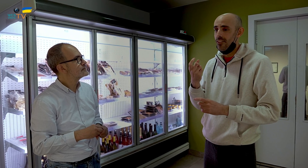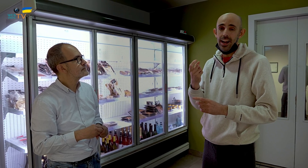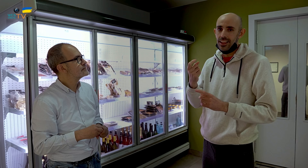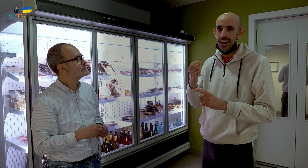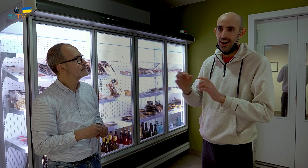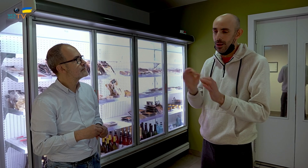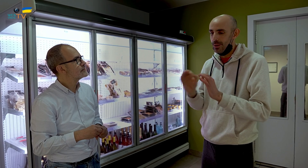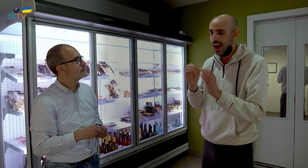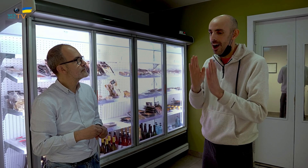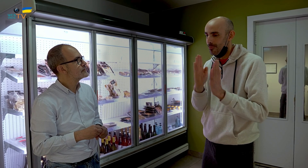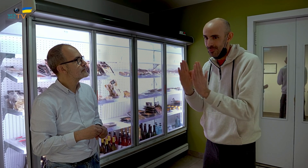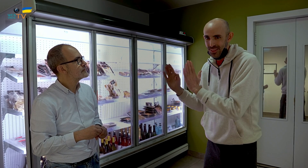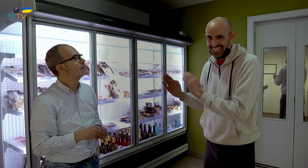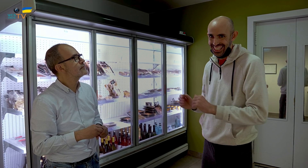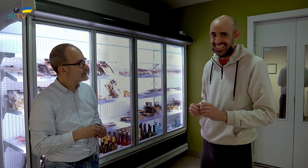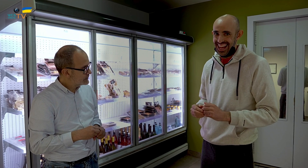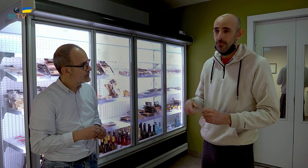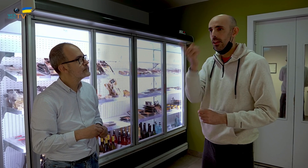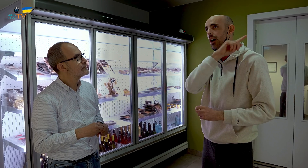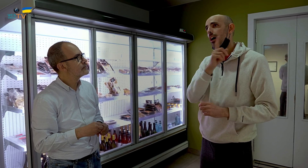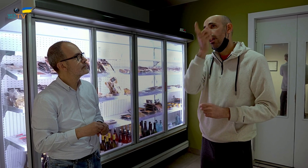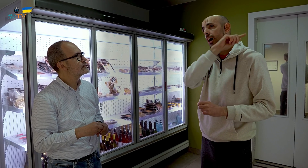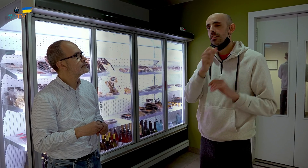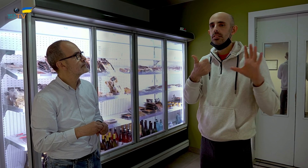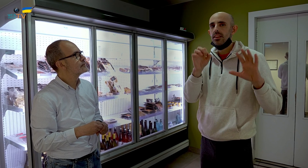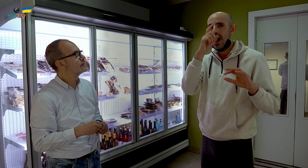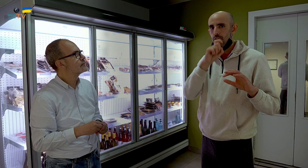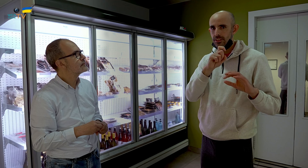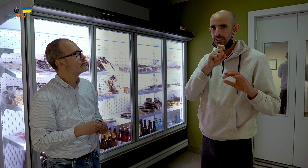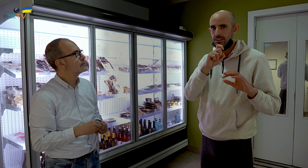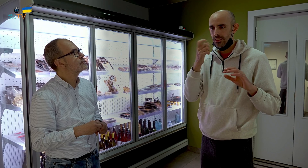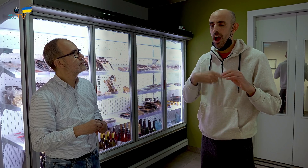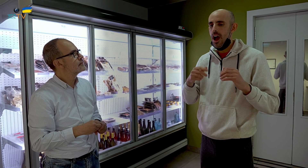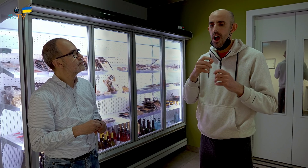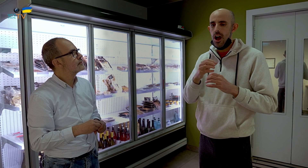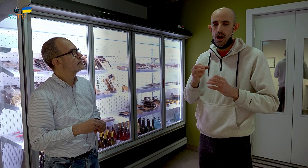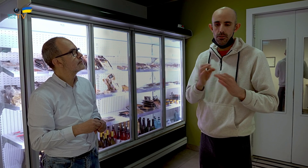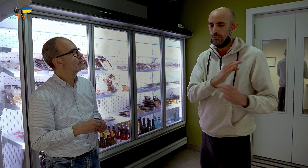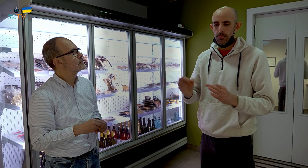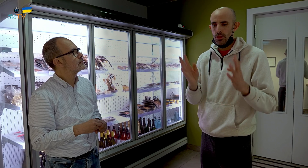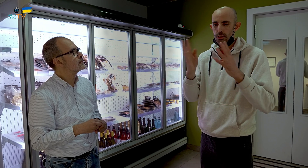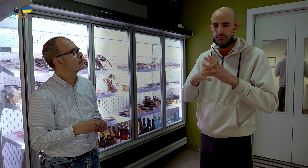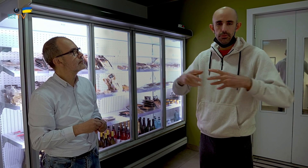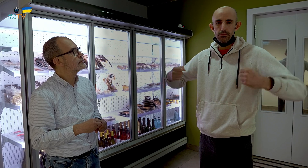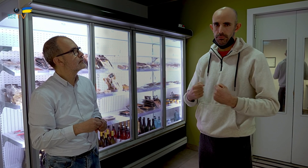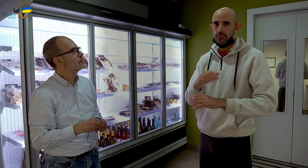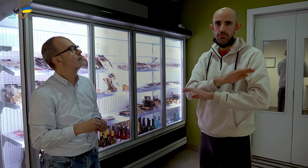Me falta prepararlo bien, ser más ordenado. El restaurante estuvo 60 años, ya contaba con una preparación y una estructura sólida.